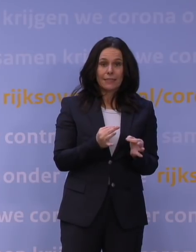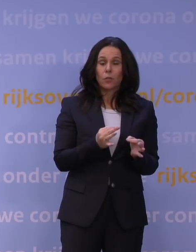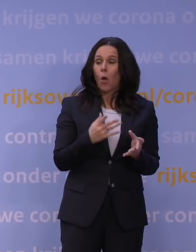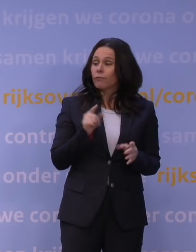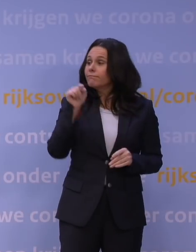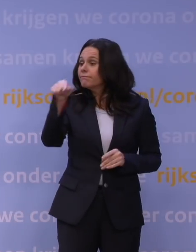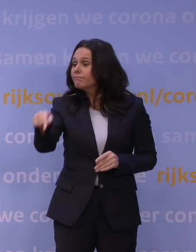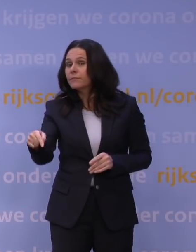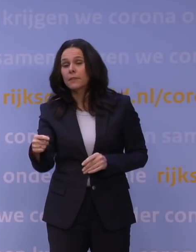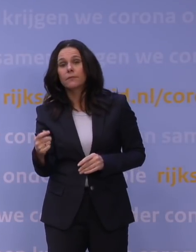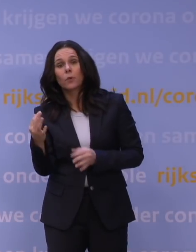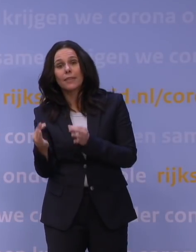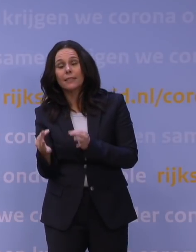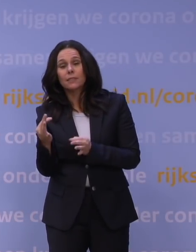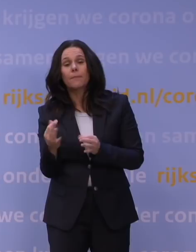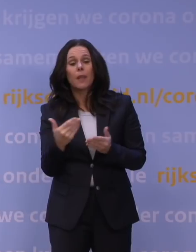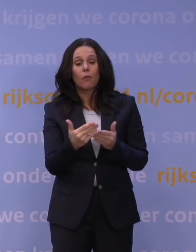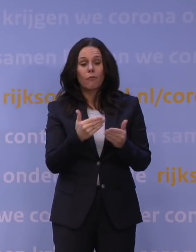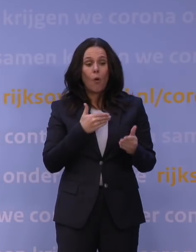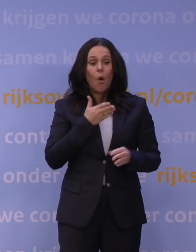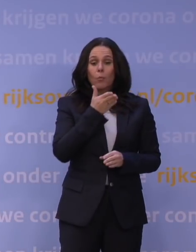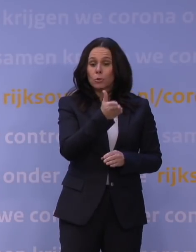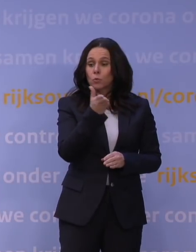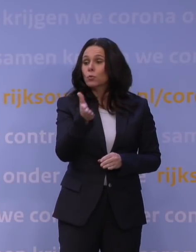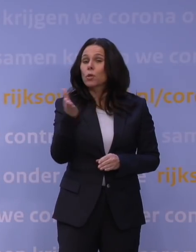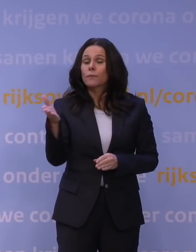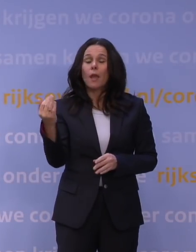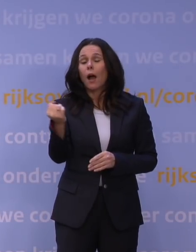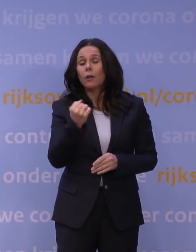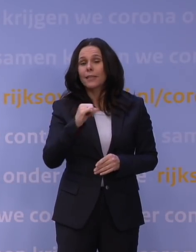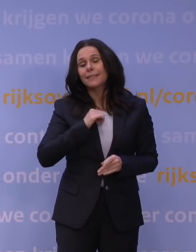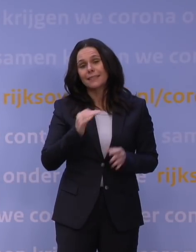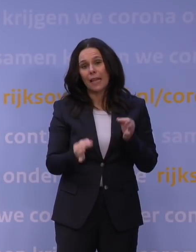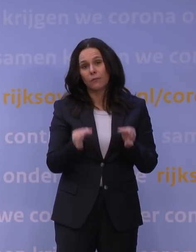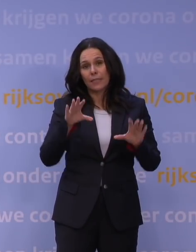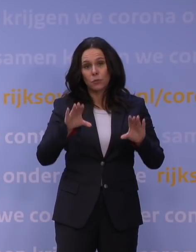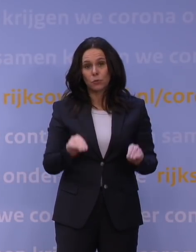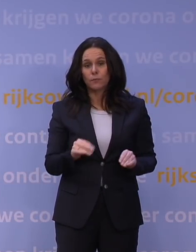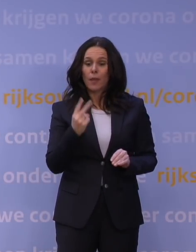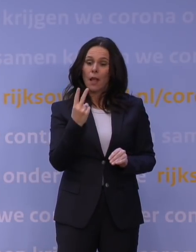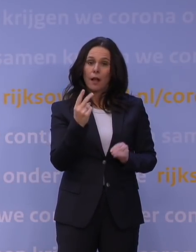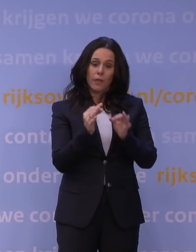Doe voor je op bezoek gaat, dat geldt voor alle dagen, altijd een zelftest, houd de 1,5 meter afstand en zorg voor voldoende frisse lucht.